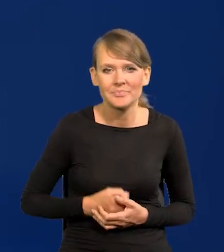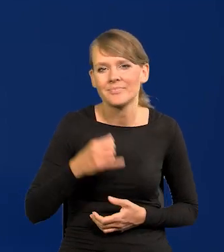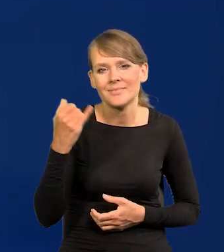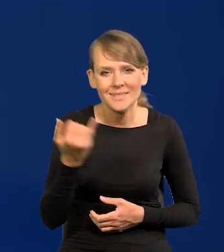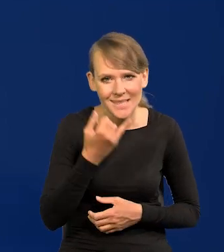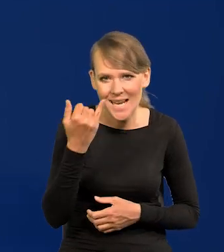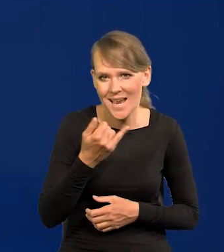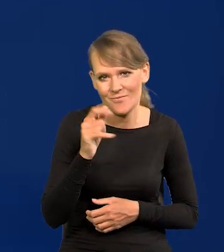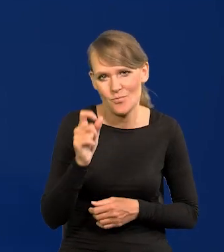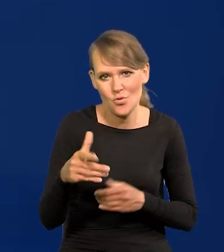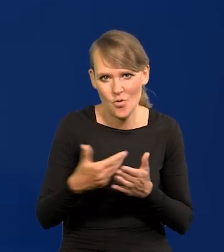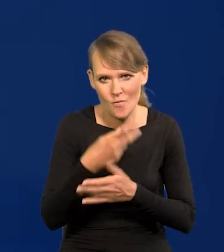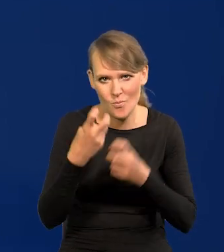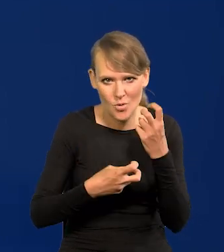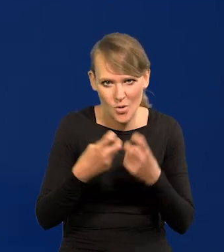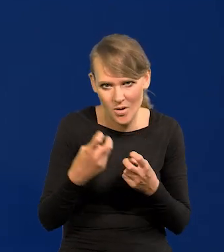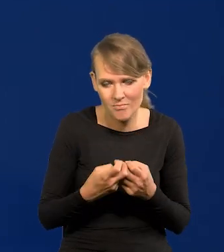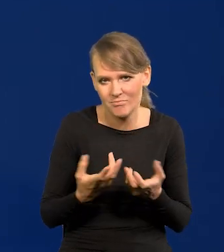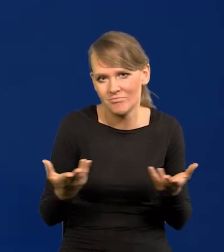Zawsze są nowe problemy i one się pojawiają.